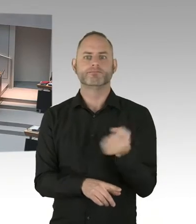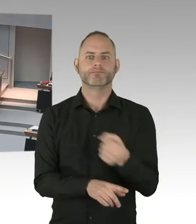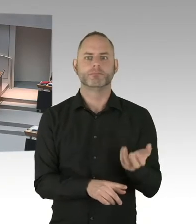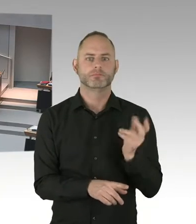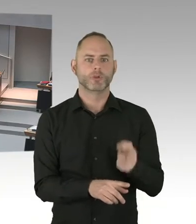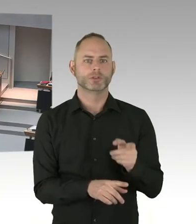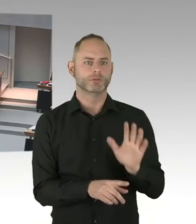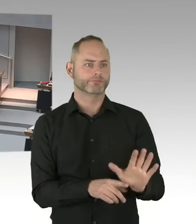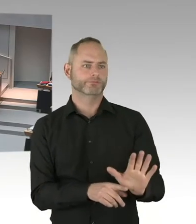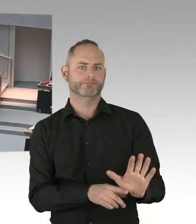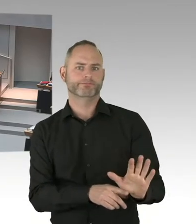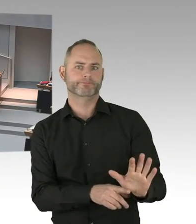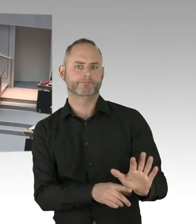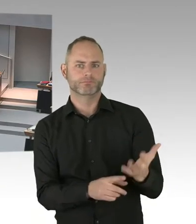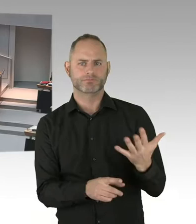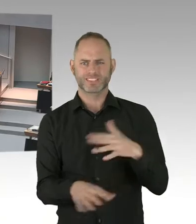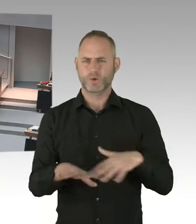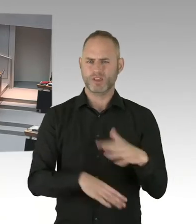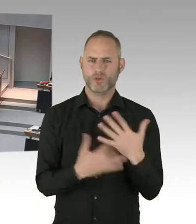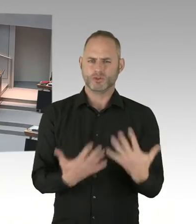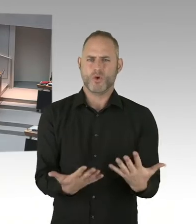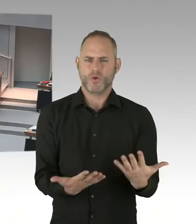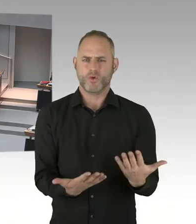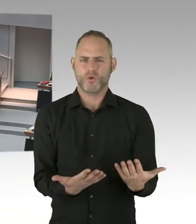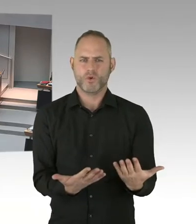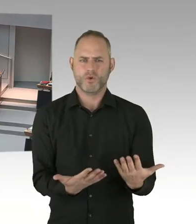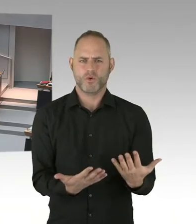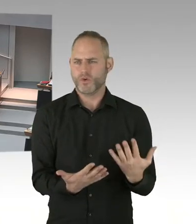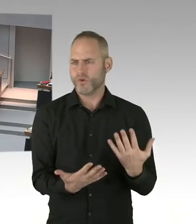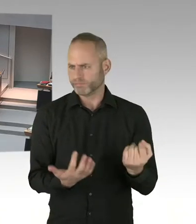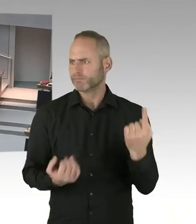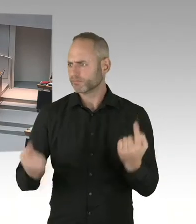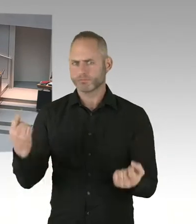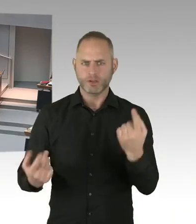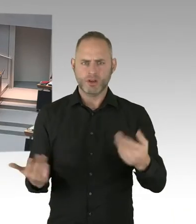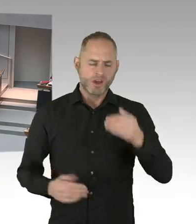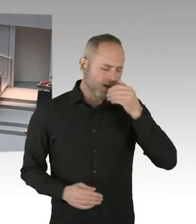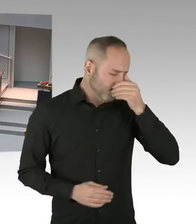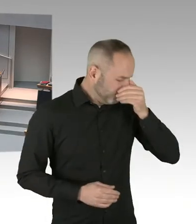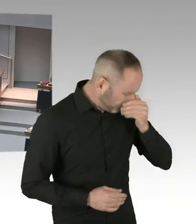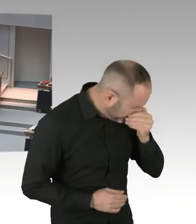Übrigens auch in den Registrierungen. Im LAF arbeiten sehr viel jüngere Menschen.